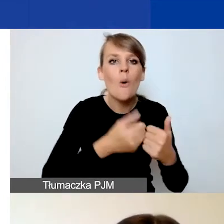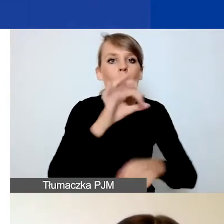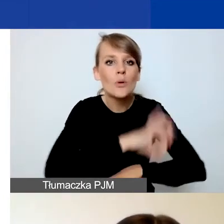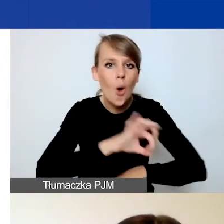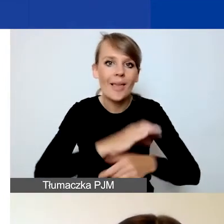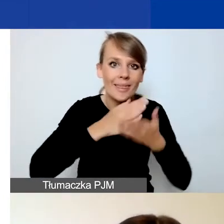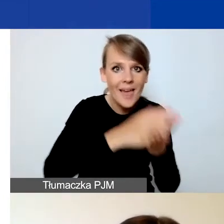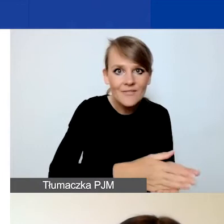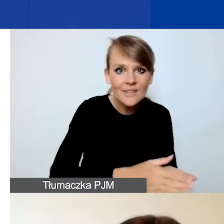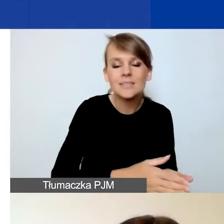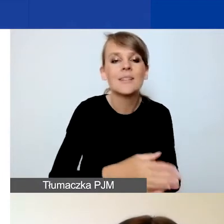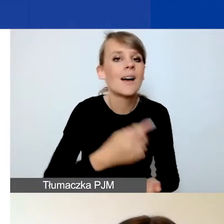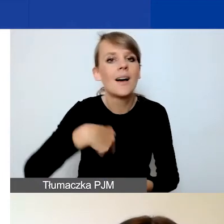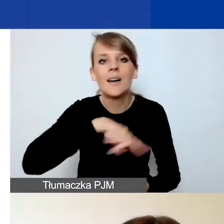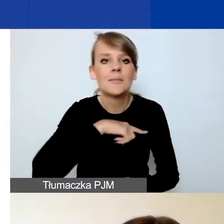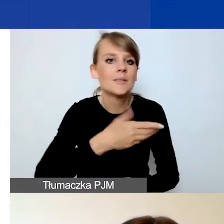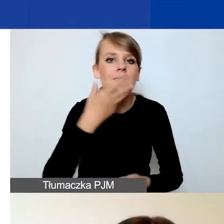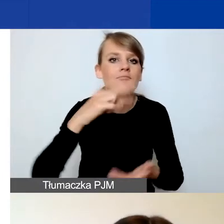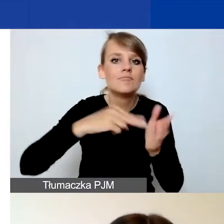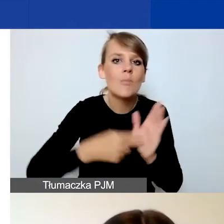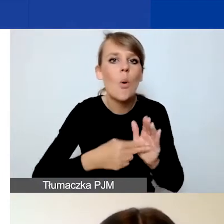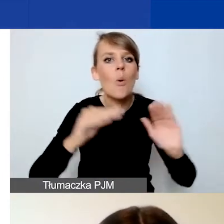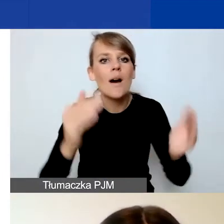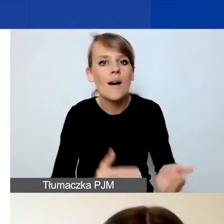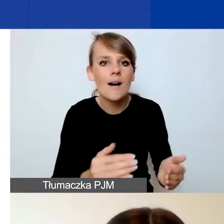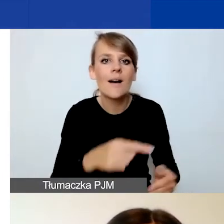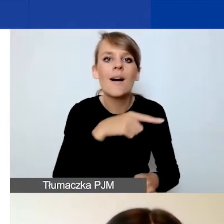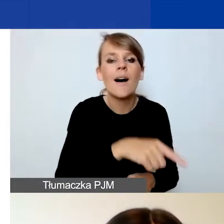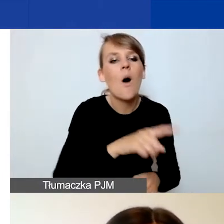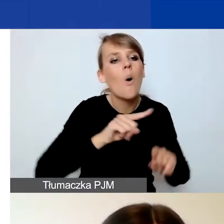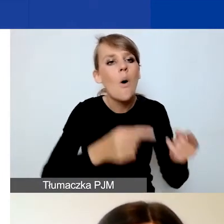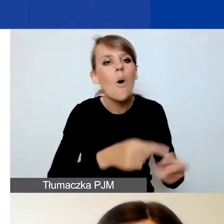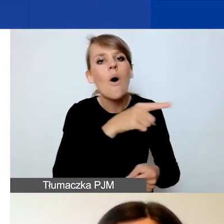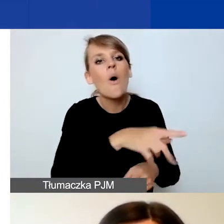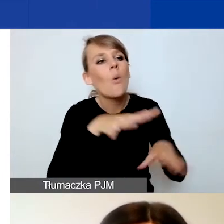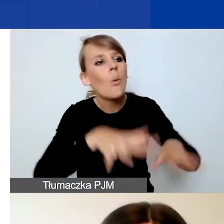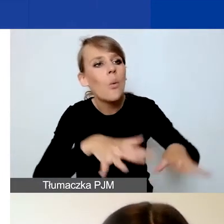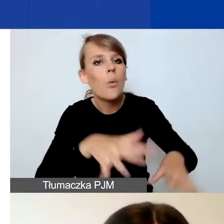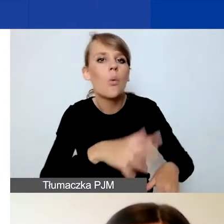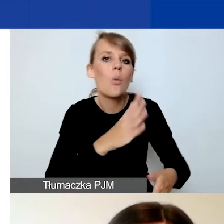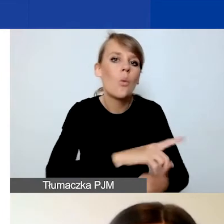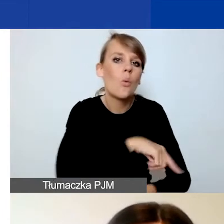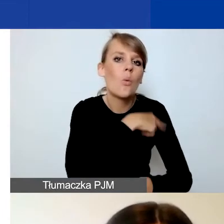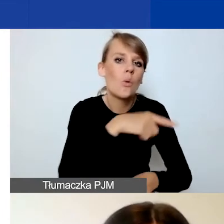nie przewidujemy ograniczeń związanych ze stażem działania organizacji. Więc młode organizacje jak najbardziej zapraszamy